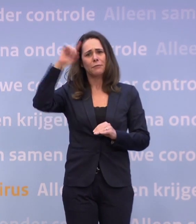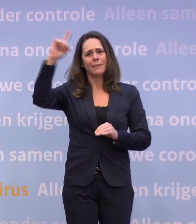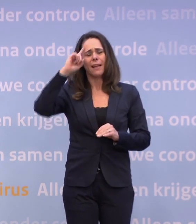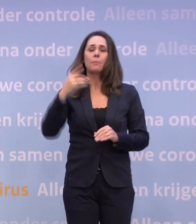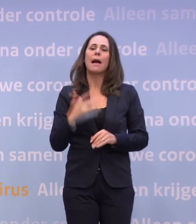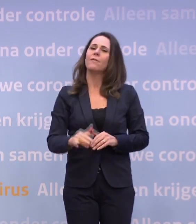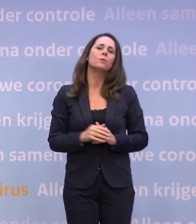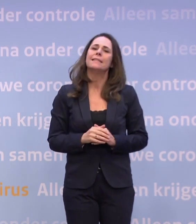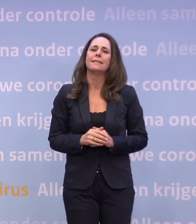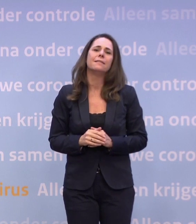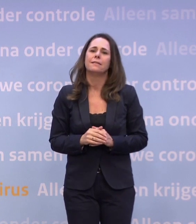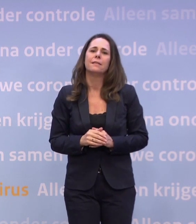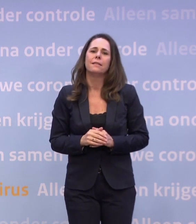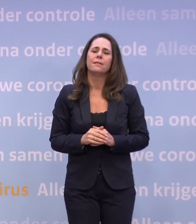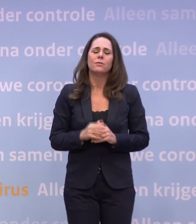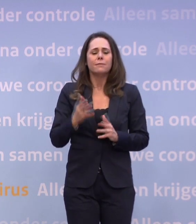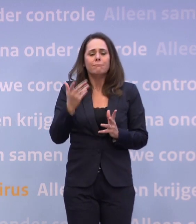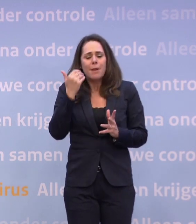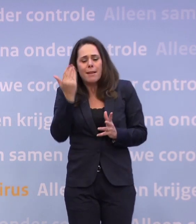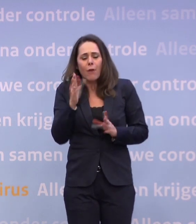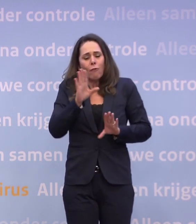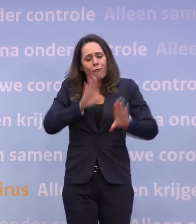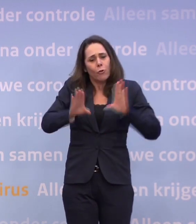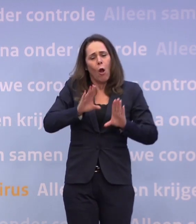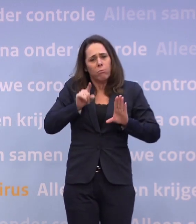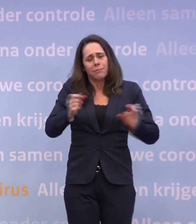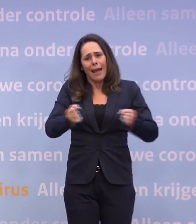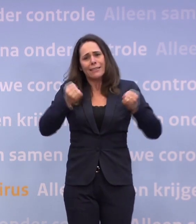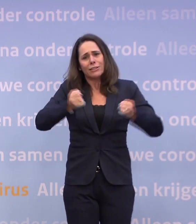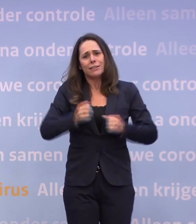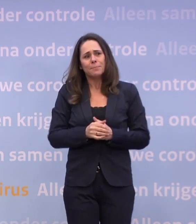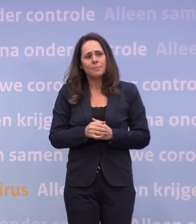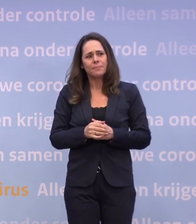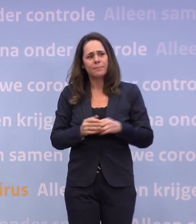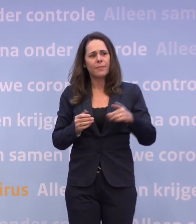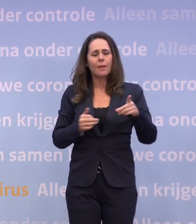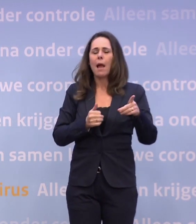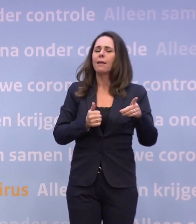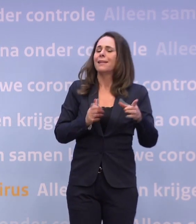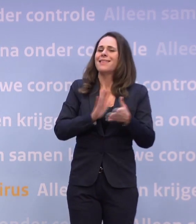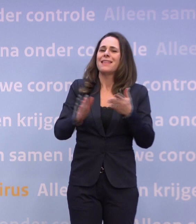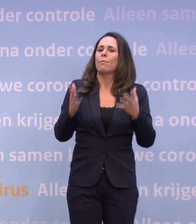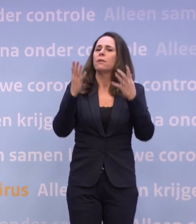Alleen, je wil het niet, dus ik heb liever dat we de energie steken in het voorkomen. Omdat u het niet wil en wij willen het met z'n allen niet...